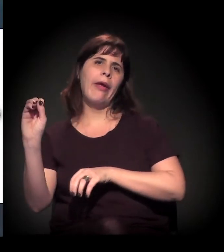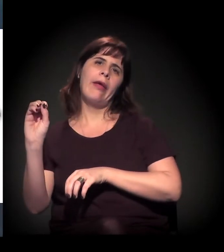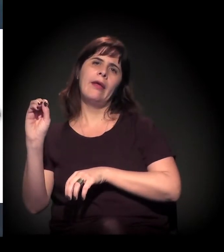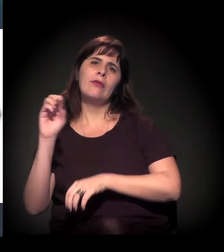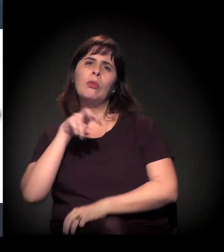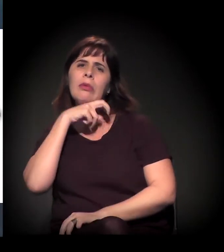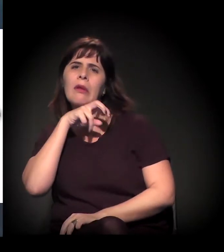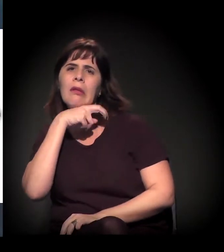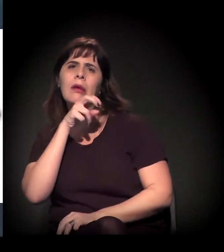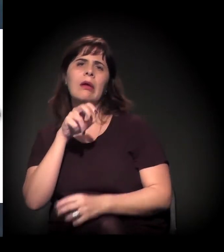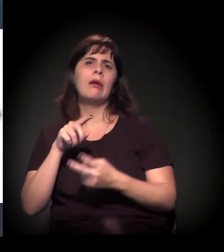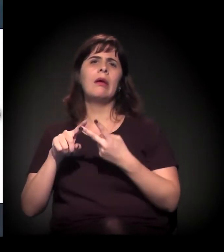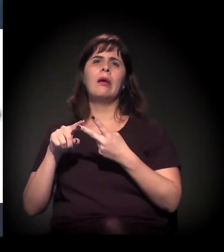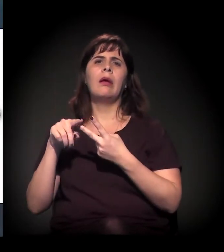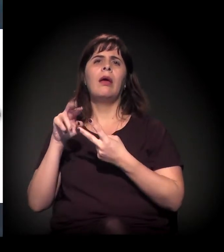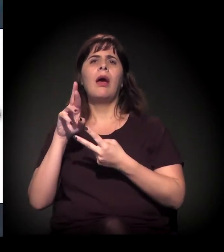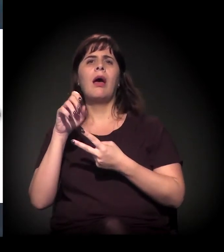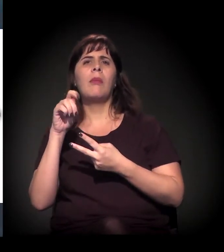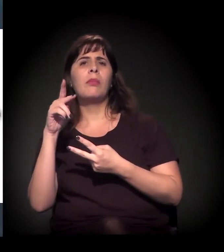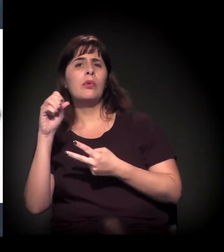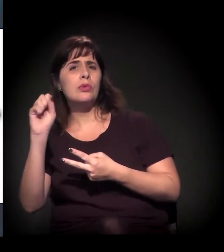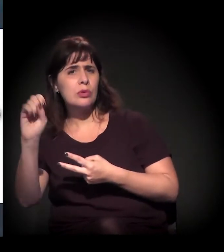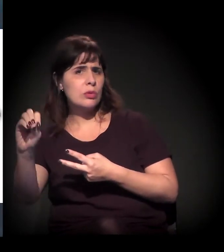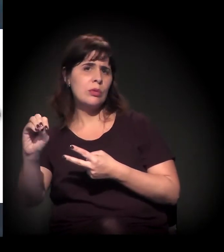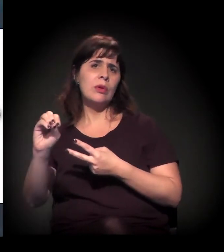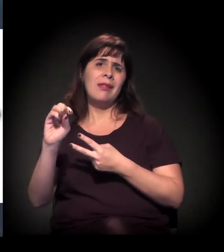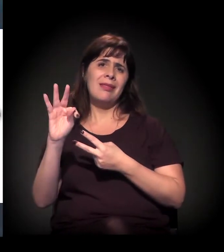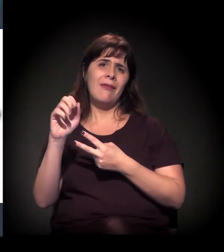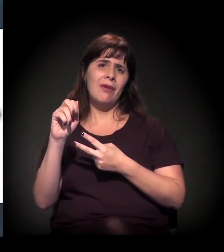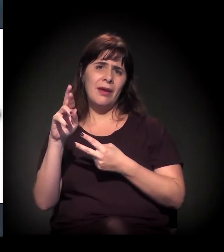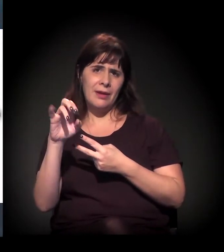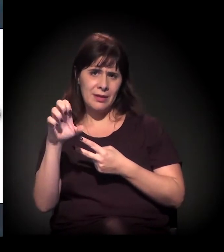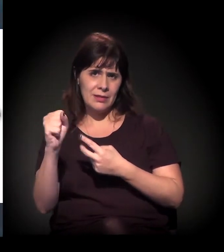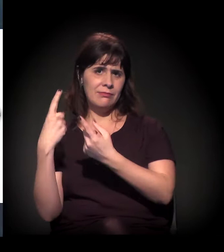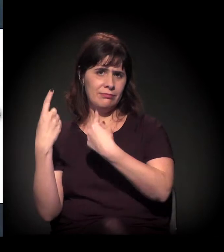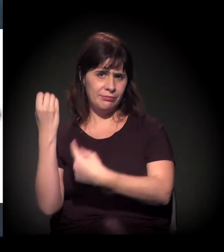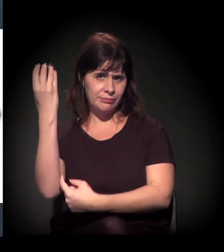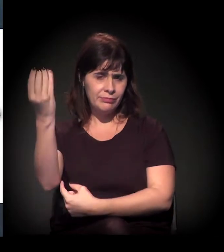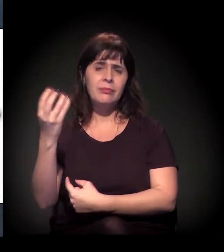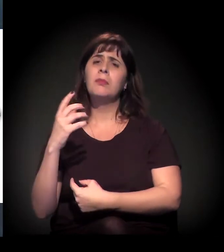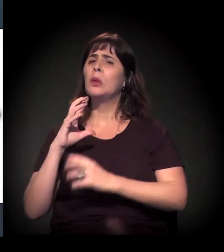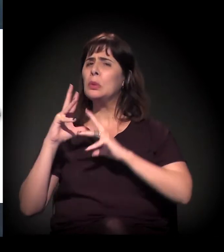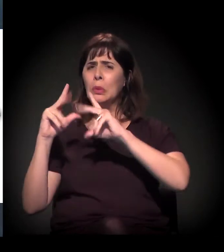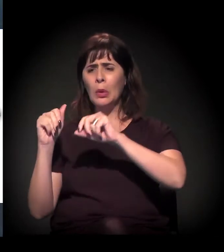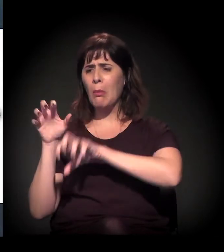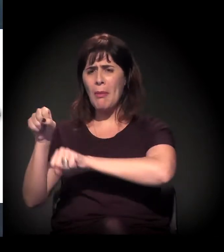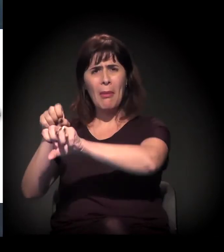em toda aquela região também explodiram as ocupações no eixo próximo ao Rodoanel.